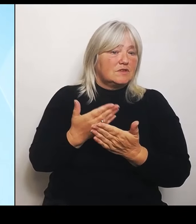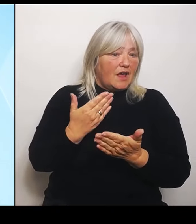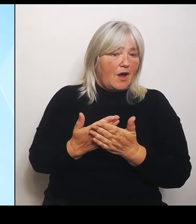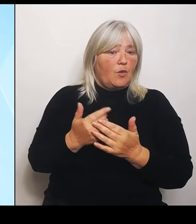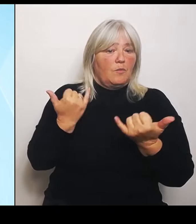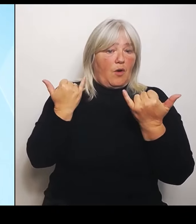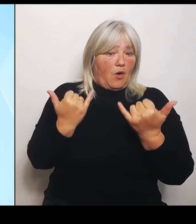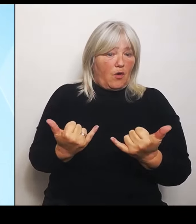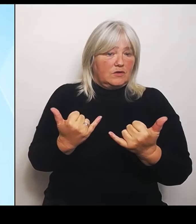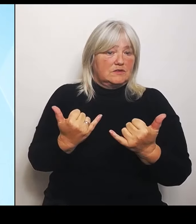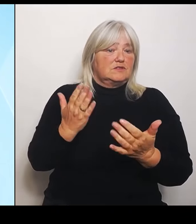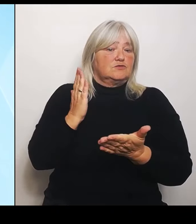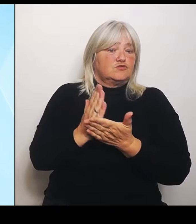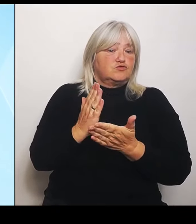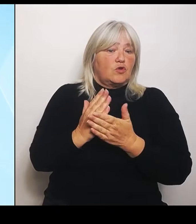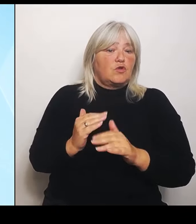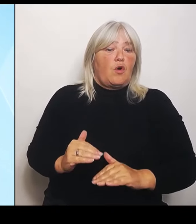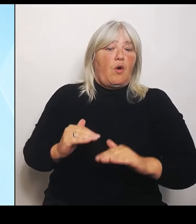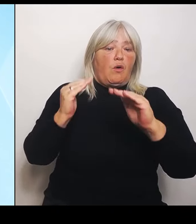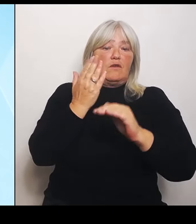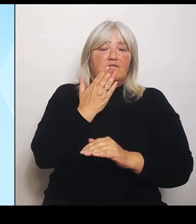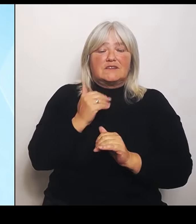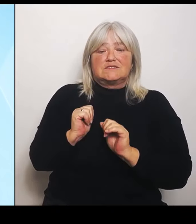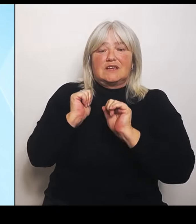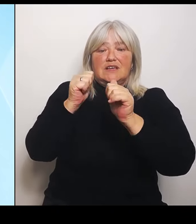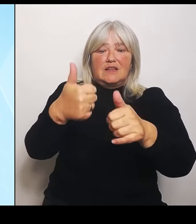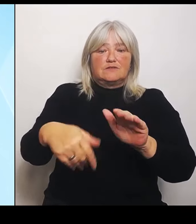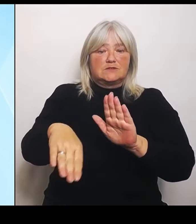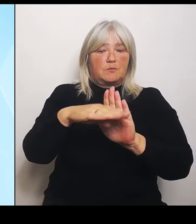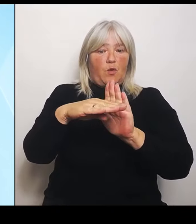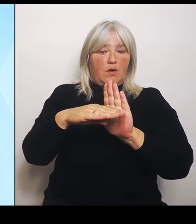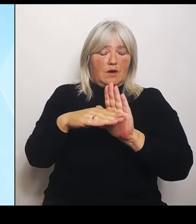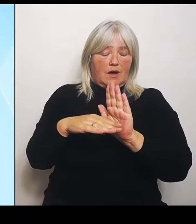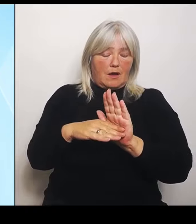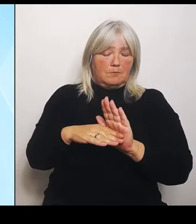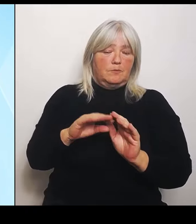die Landwirte. Nachdem der Überblick über den